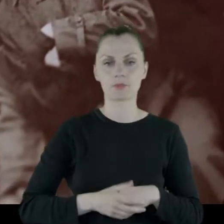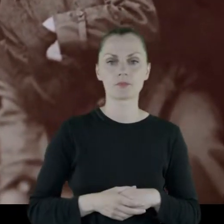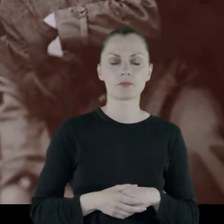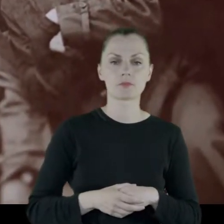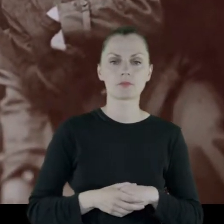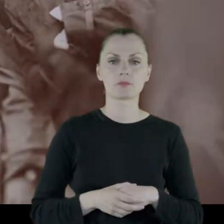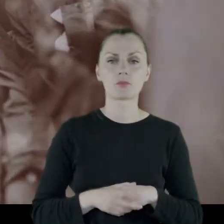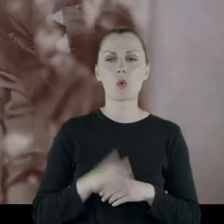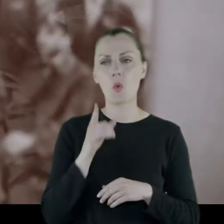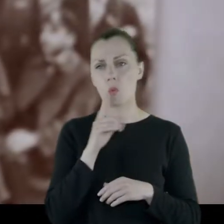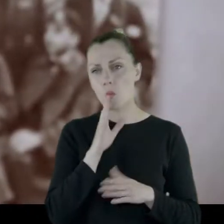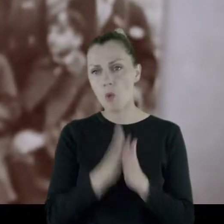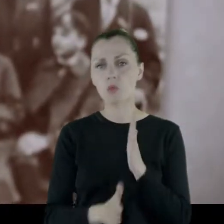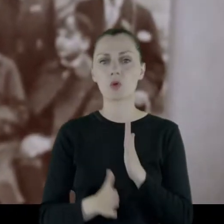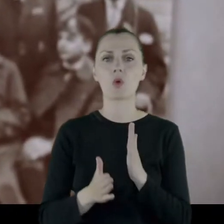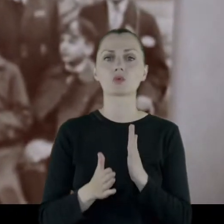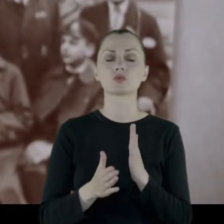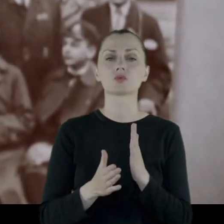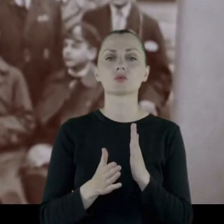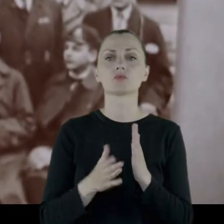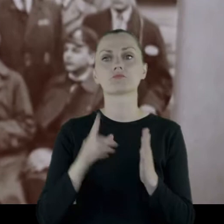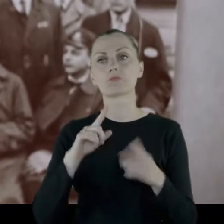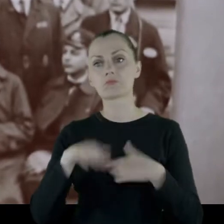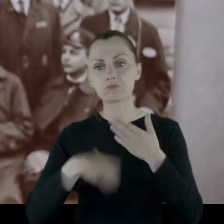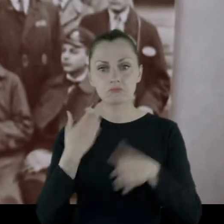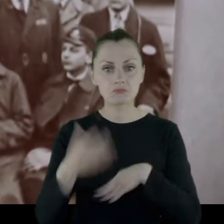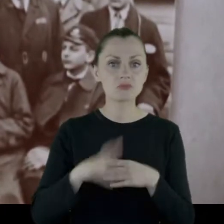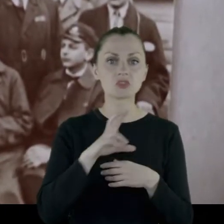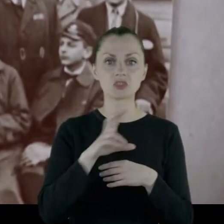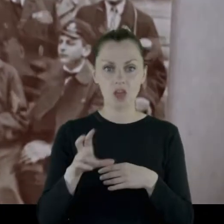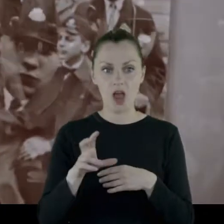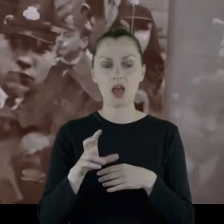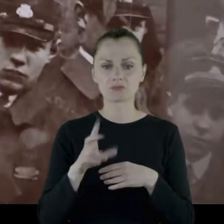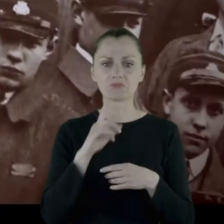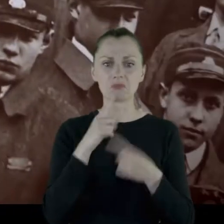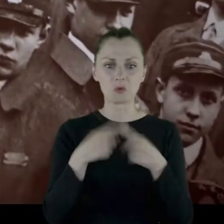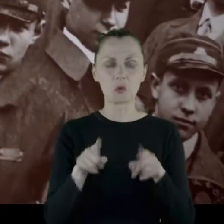I po prostu, po pewnym czasie, nawet dość krótkim, pobrali się.